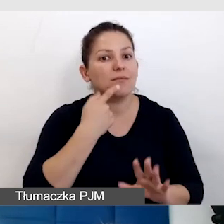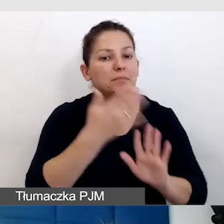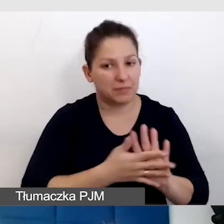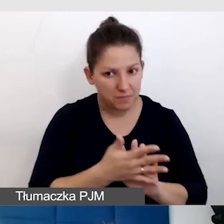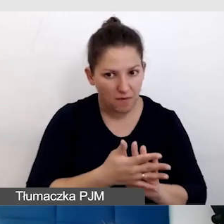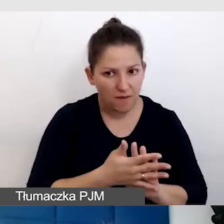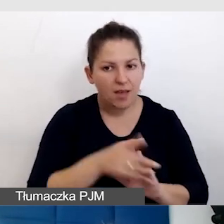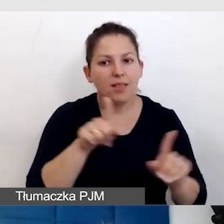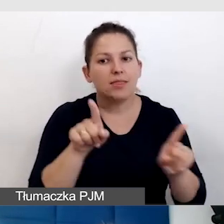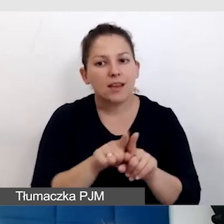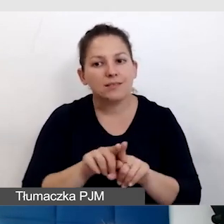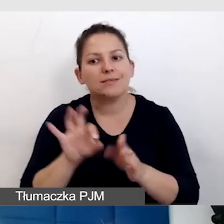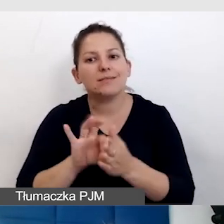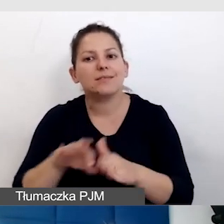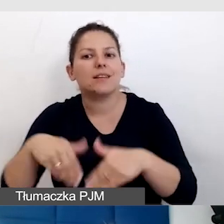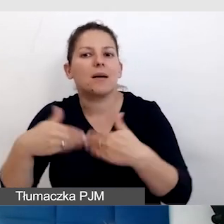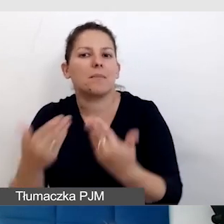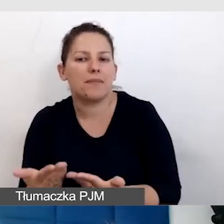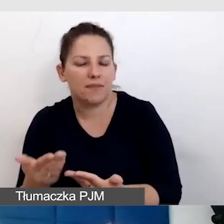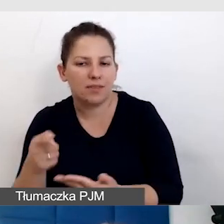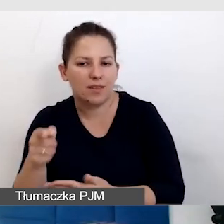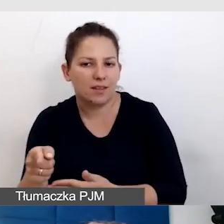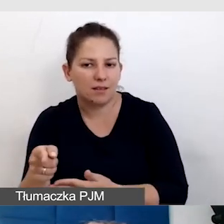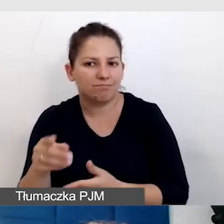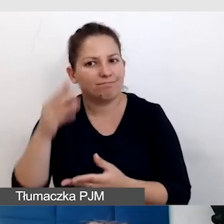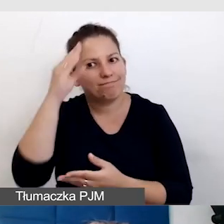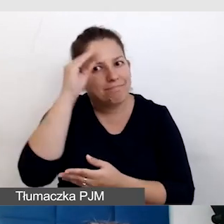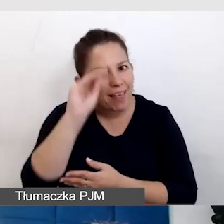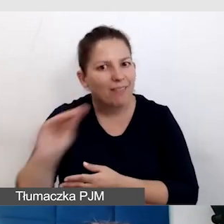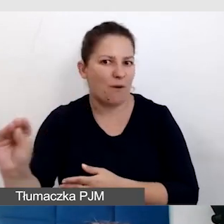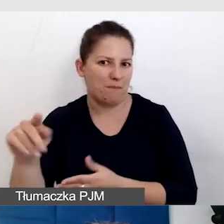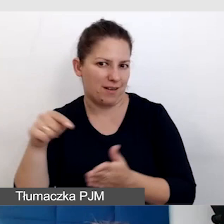jest też zapewnienie informacji o tym, że to tłumaczenie będzie.